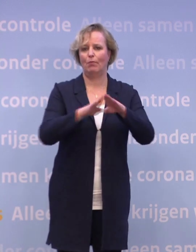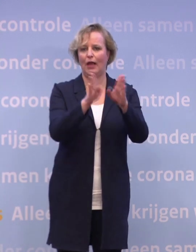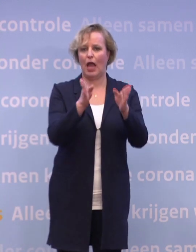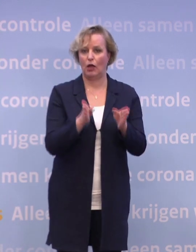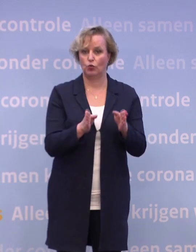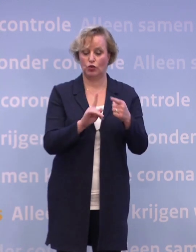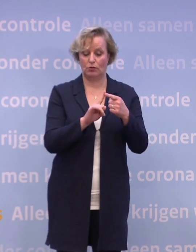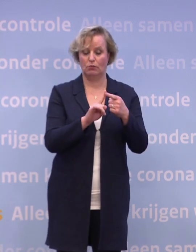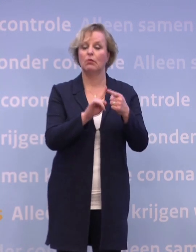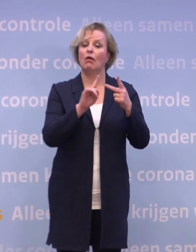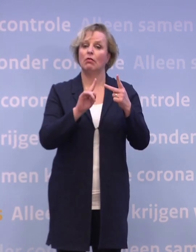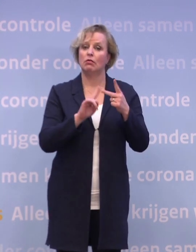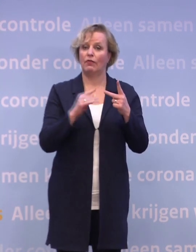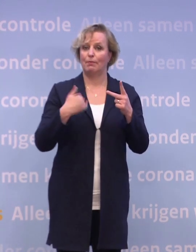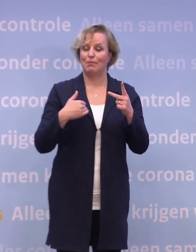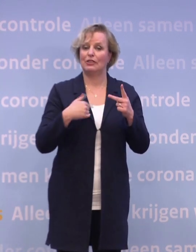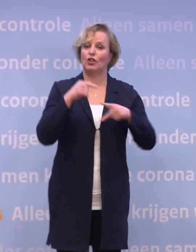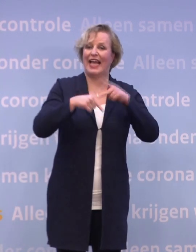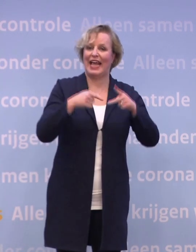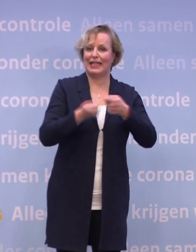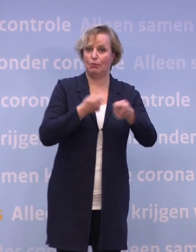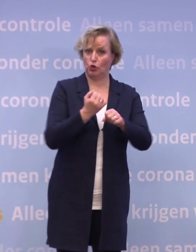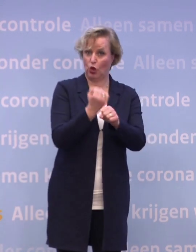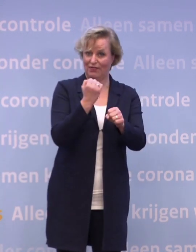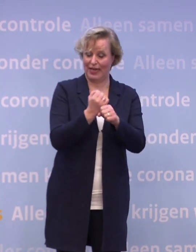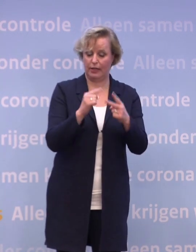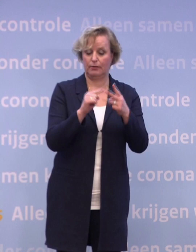Daarna volgen de mensen die werken in de gehandicaptenzorg, de thuiszorg...